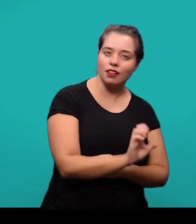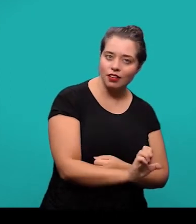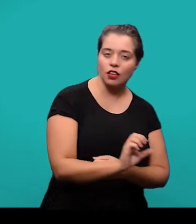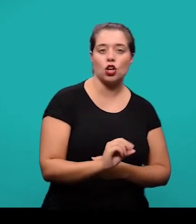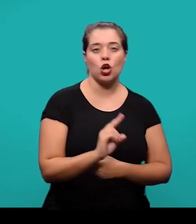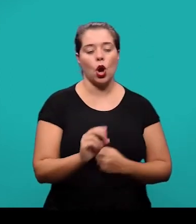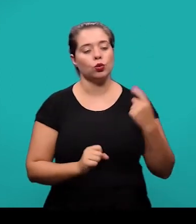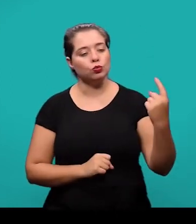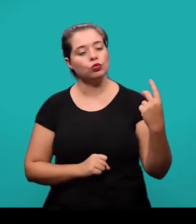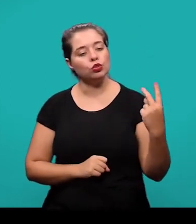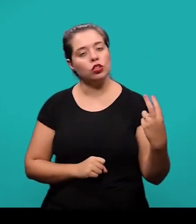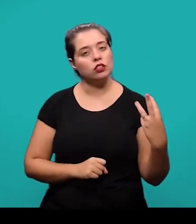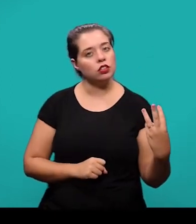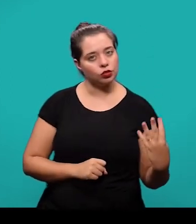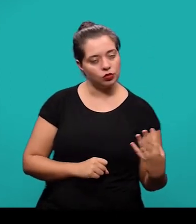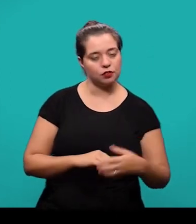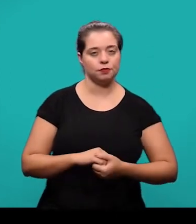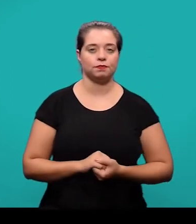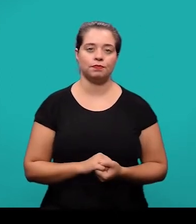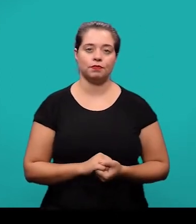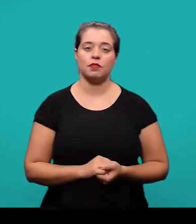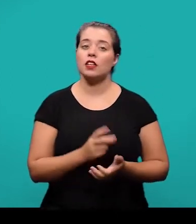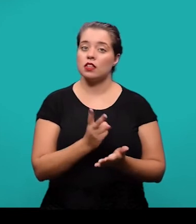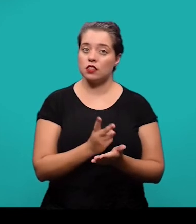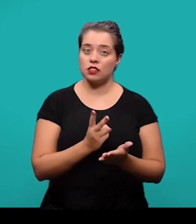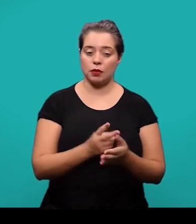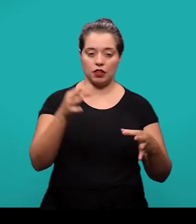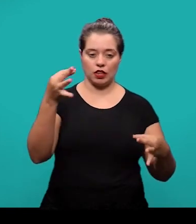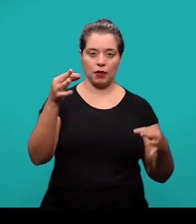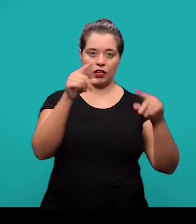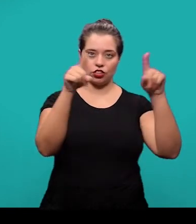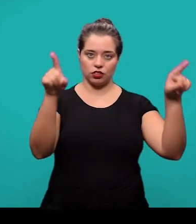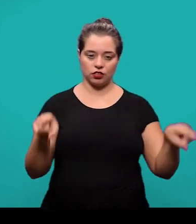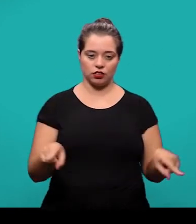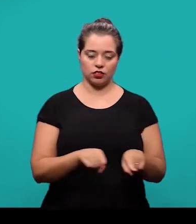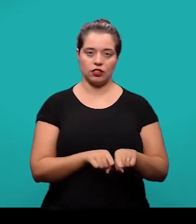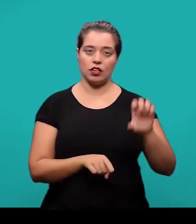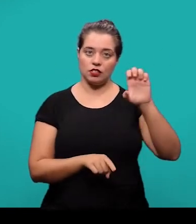O alinhamento das referências é a esquerda mesmo e o espaçamento entre as linhas é simples.